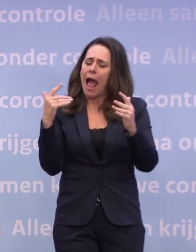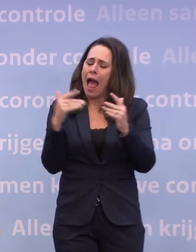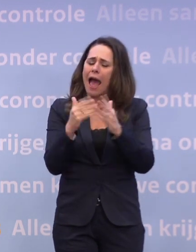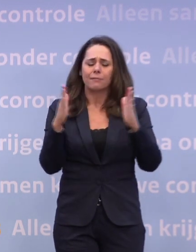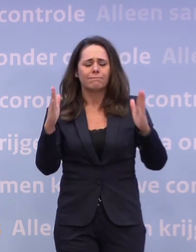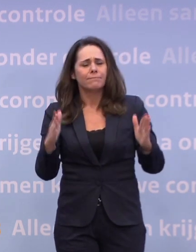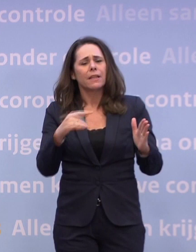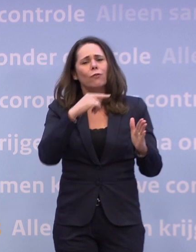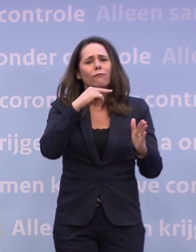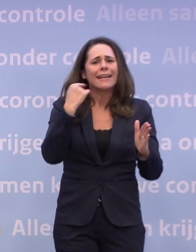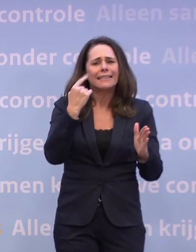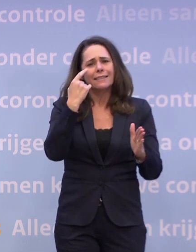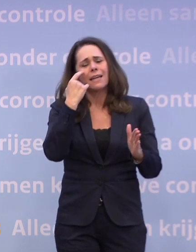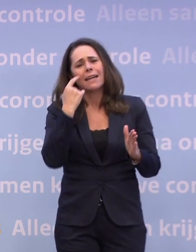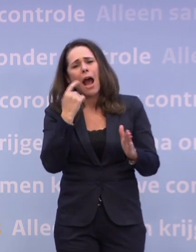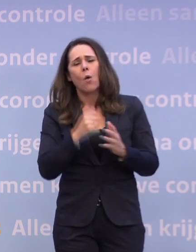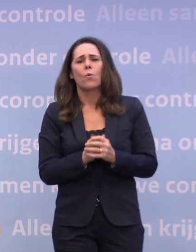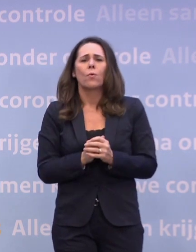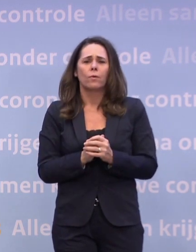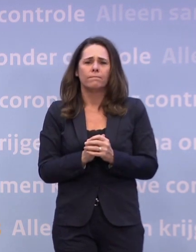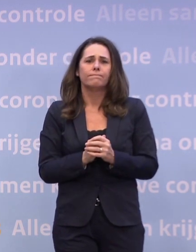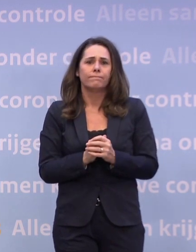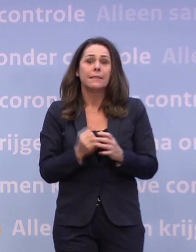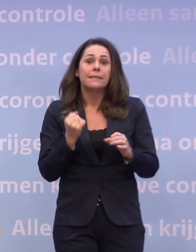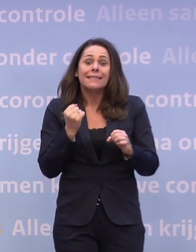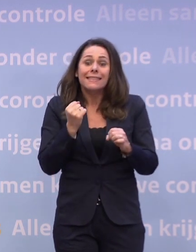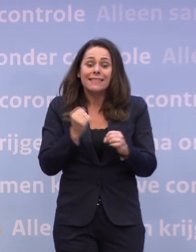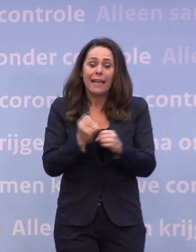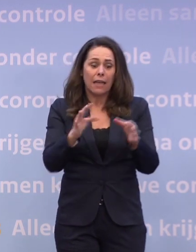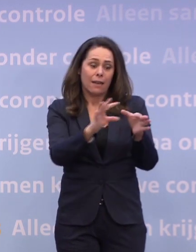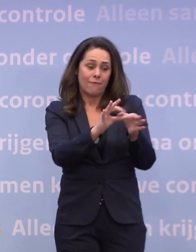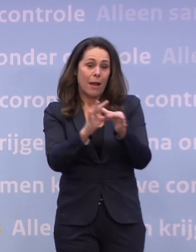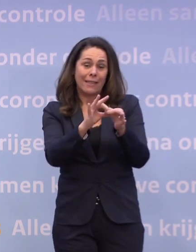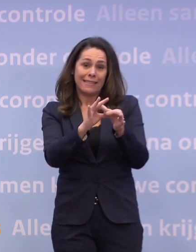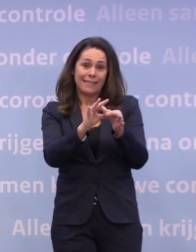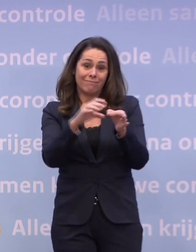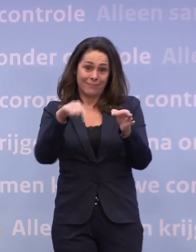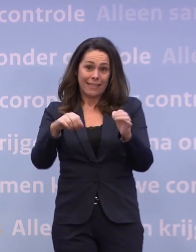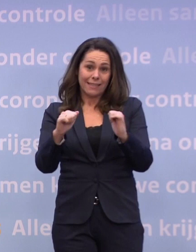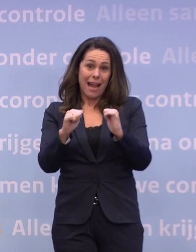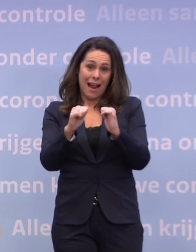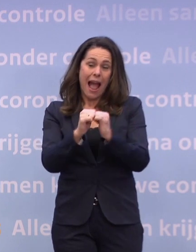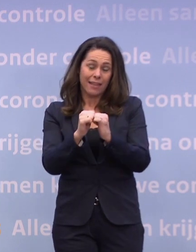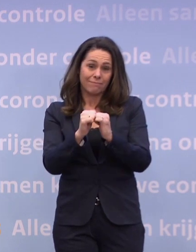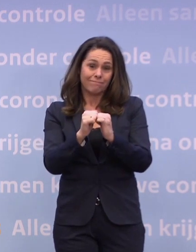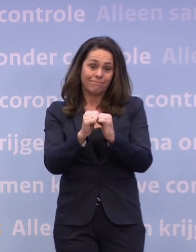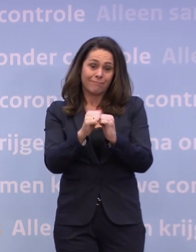En dat geldt zeker voor al die families... ...die dit jaar iemand aan corona hebben verloren.